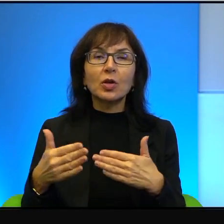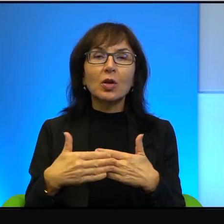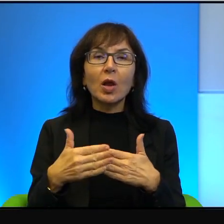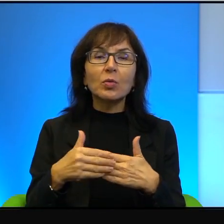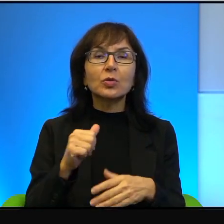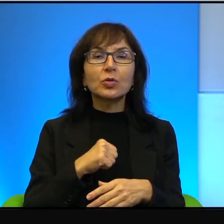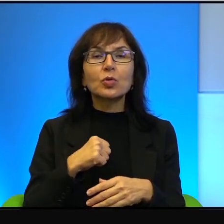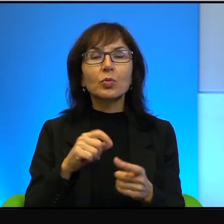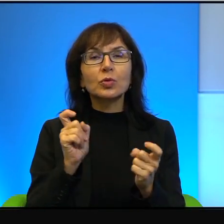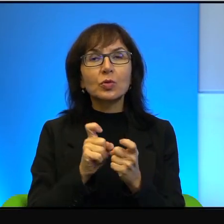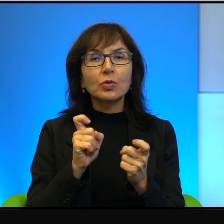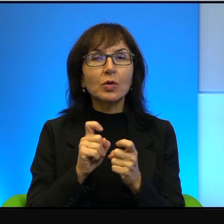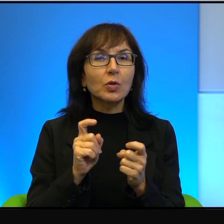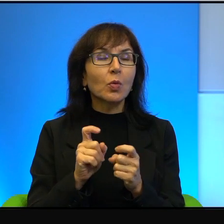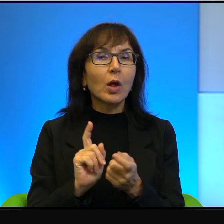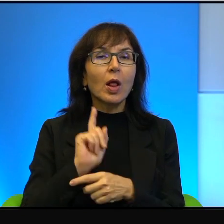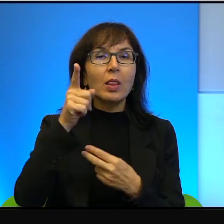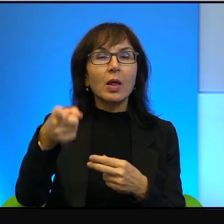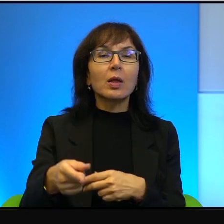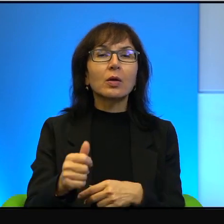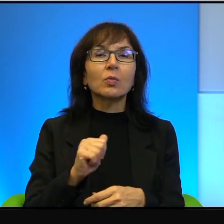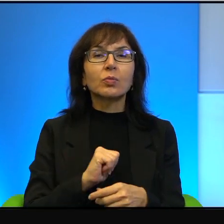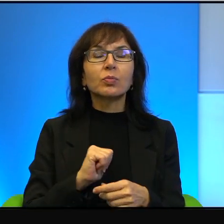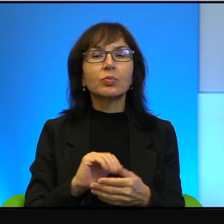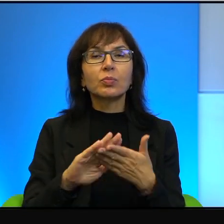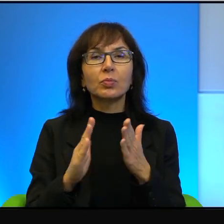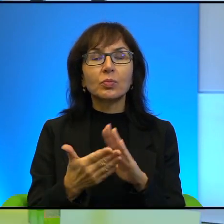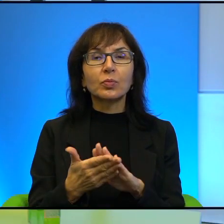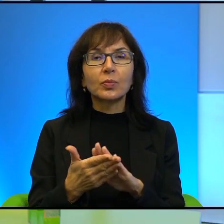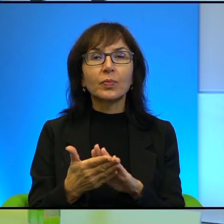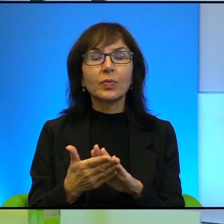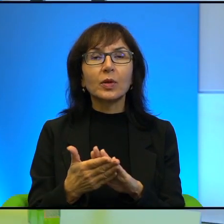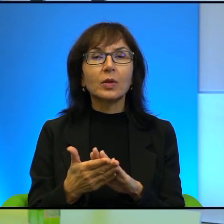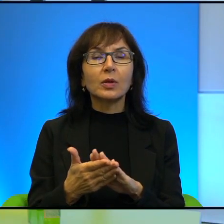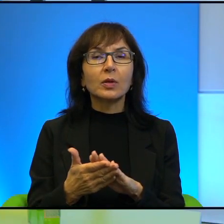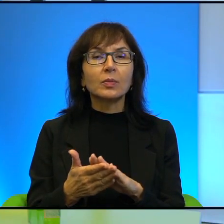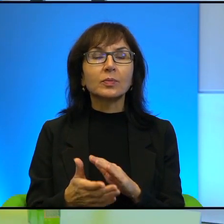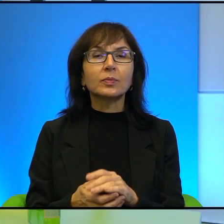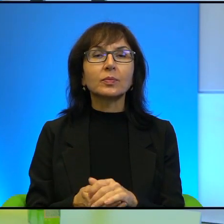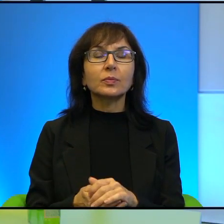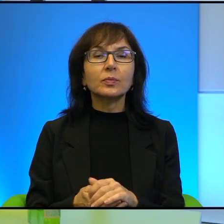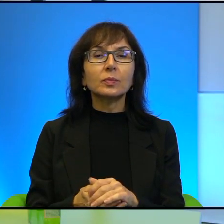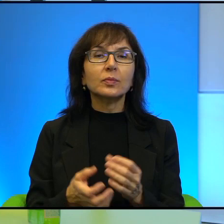sąsiedzi są daleko od siebie. No właśnie, chciałabym teraz nawiązać do tej Pana